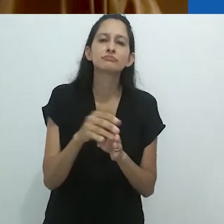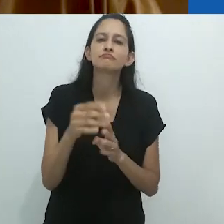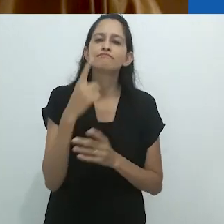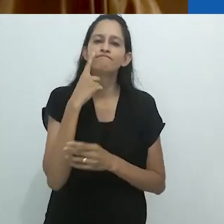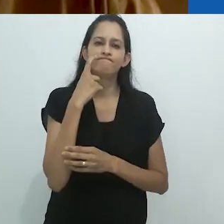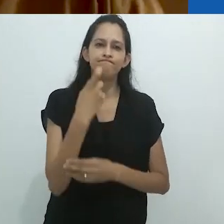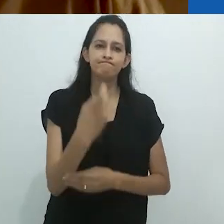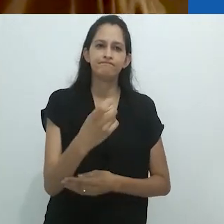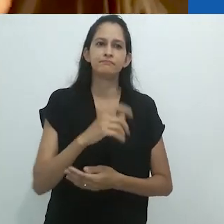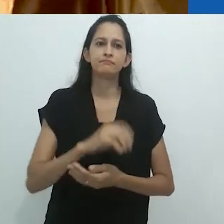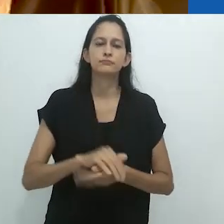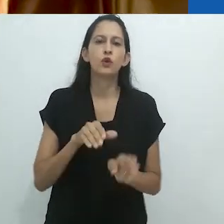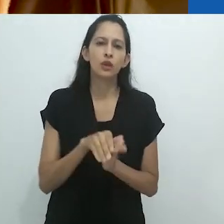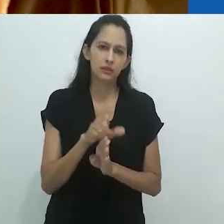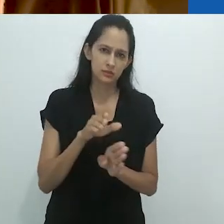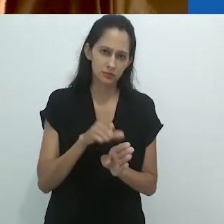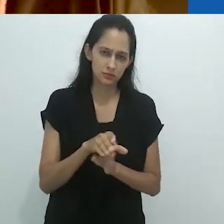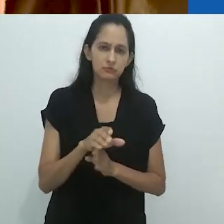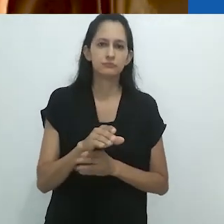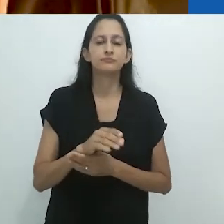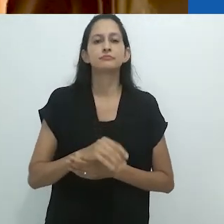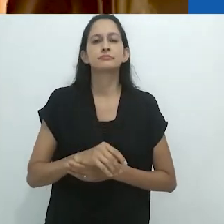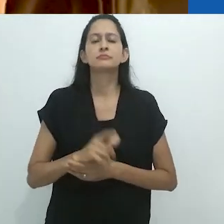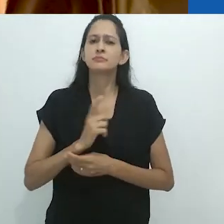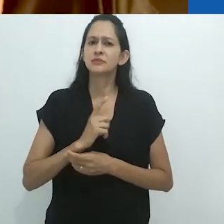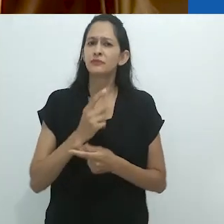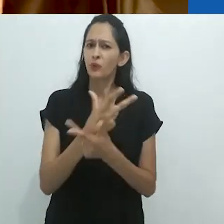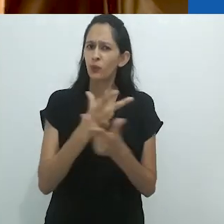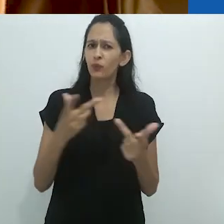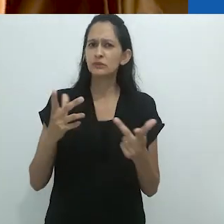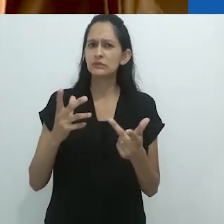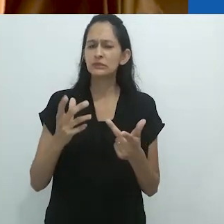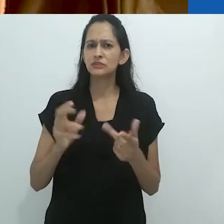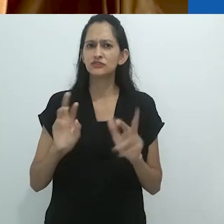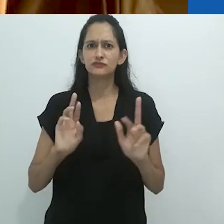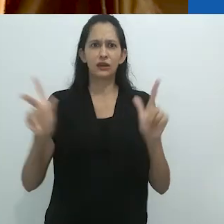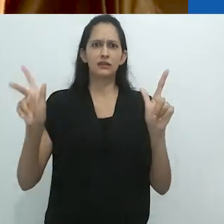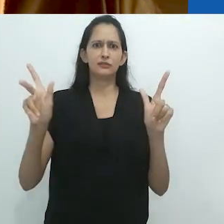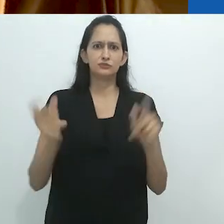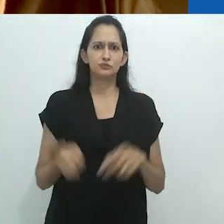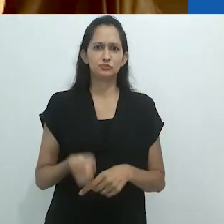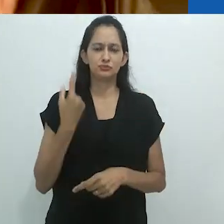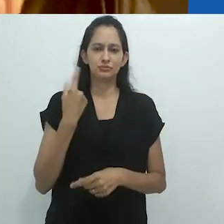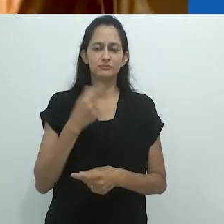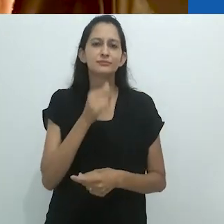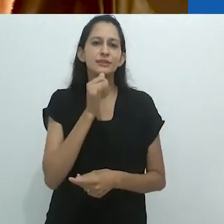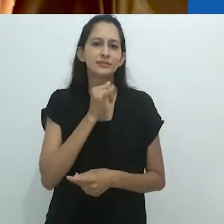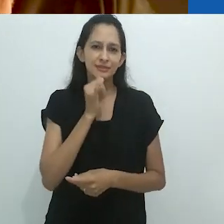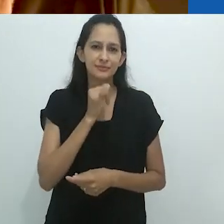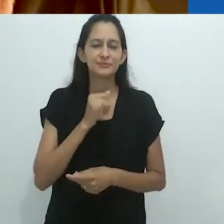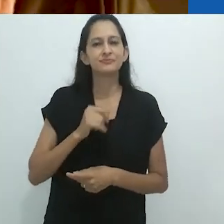Elas são muito educativas e cheias de eventos estranhos